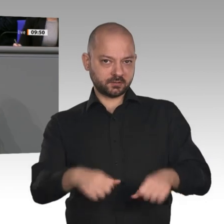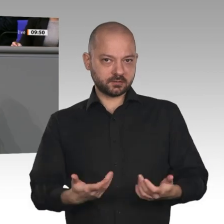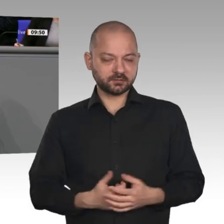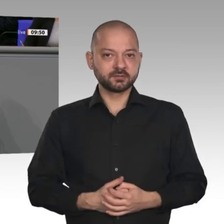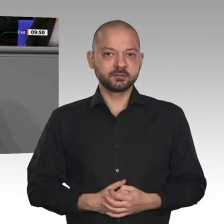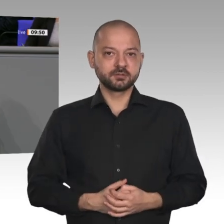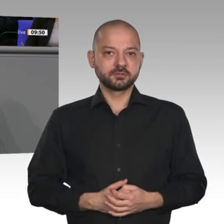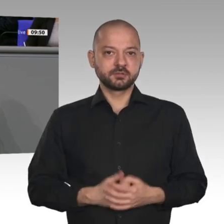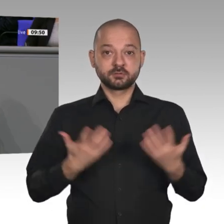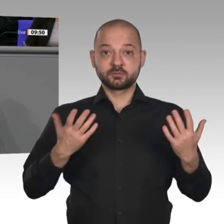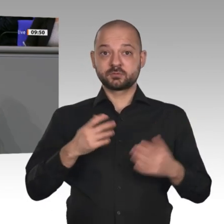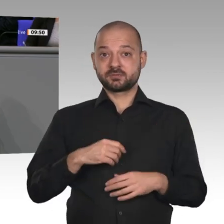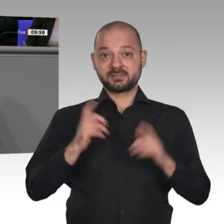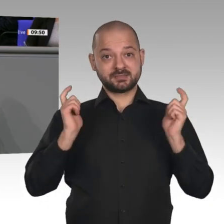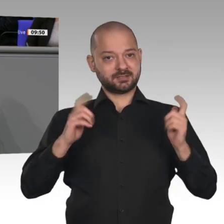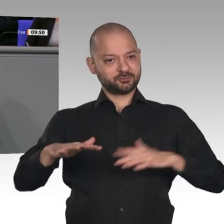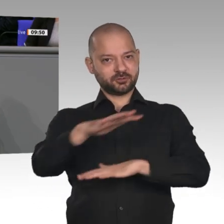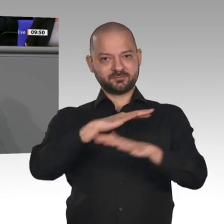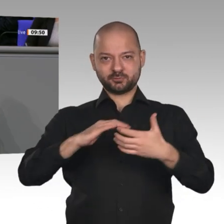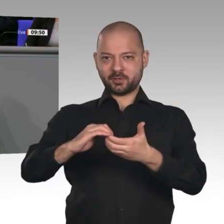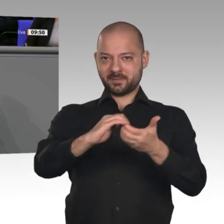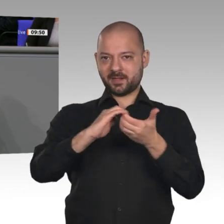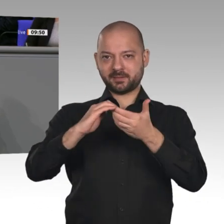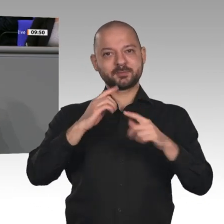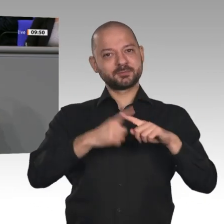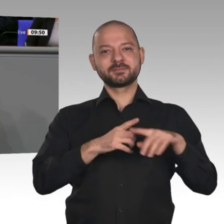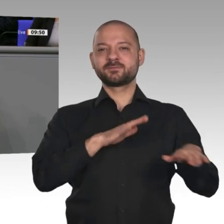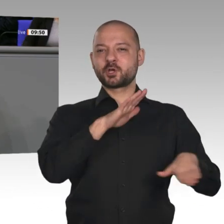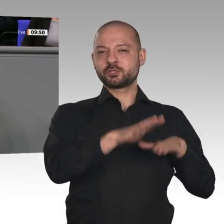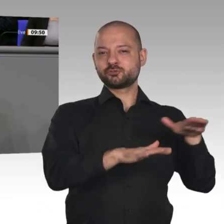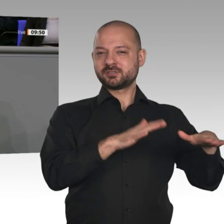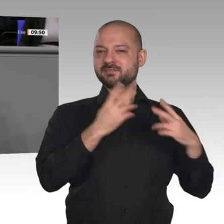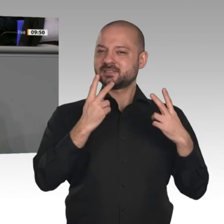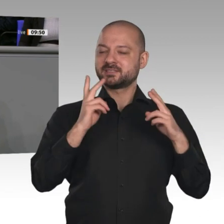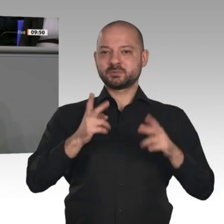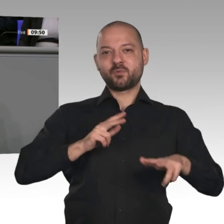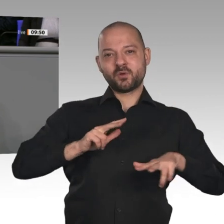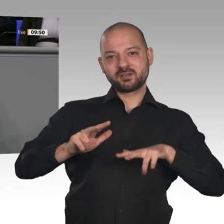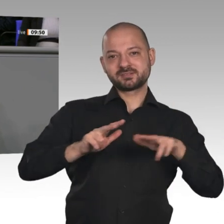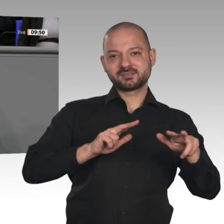gestärkt wird. Hubertus Heil hat als Arbeitsminister innovative Arbeitsmarktpolitik in konkrete